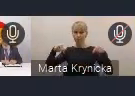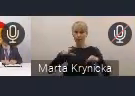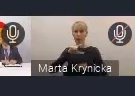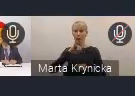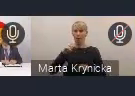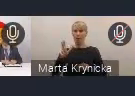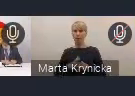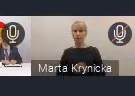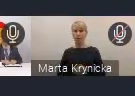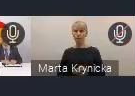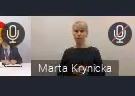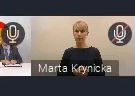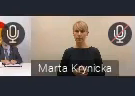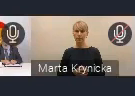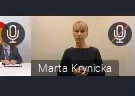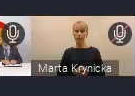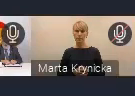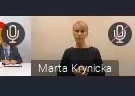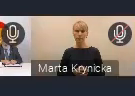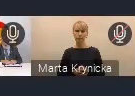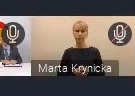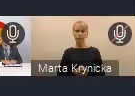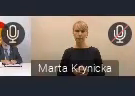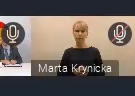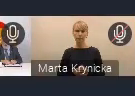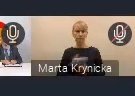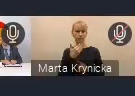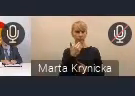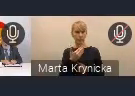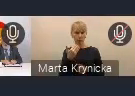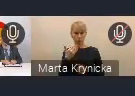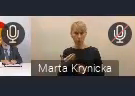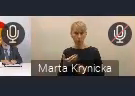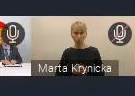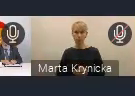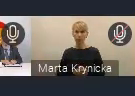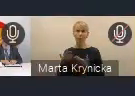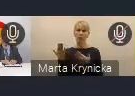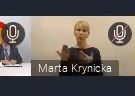To będzie pewnie dla wszystkich ułatwienie. Dziękując za uwagę, zapraszam na kolejne spotkanie,